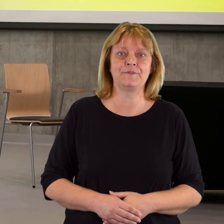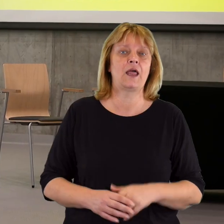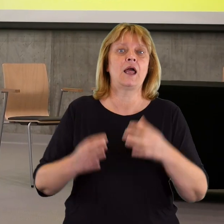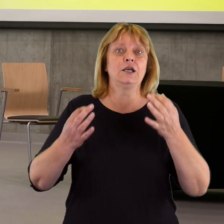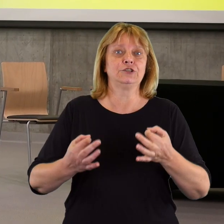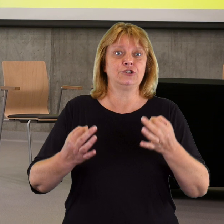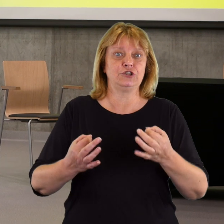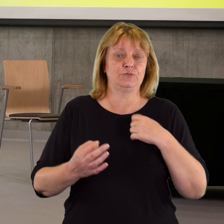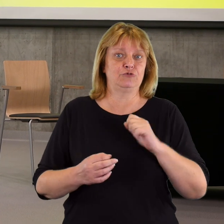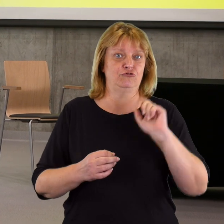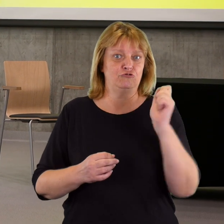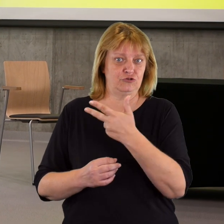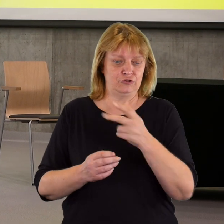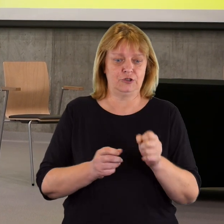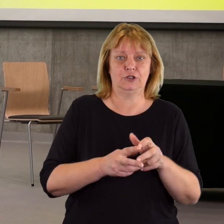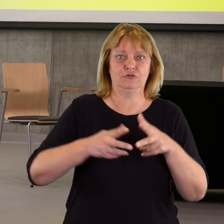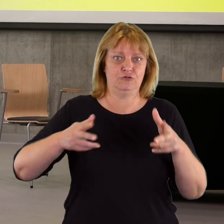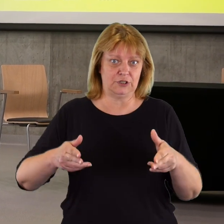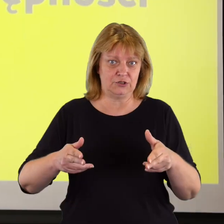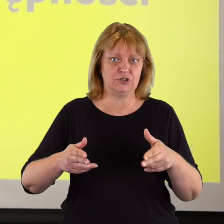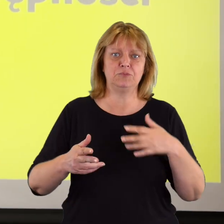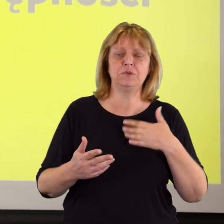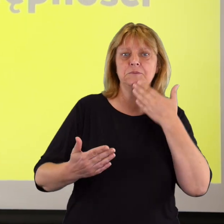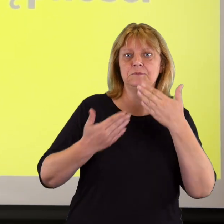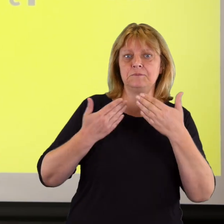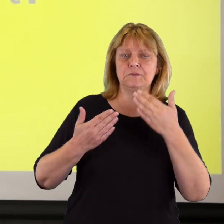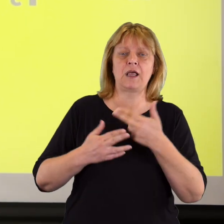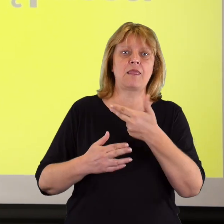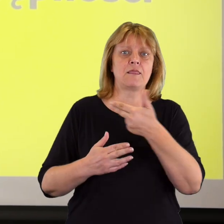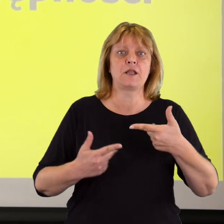Dziś podczas trzech paneli rozmawialiśmy na temat współpracy pomiędzy różnymi